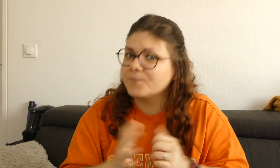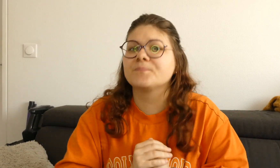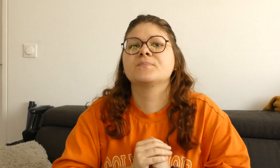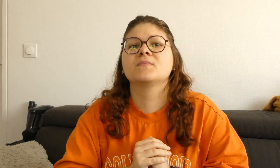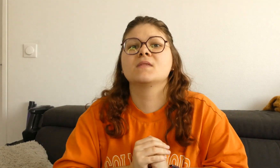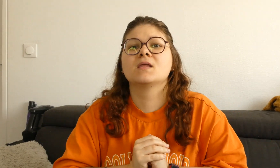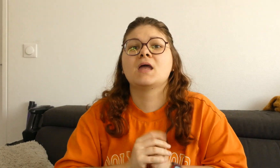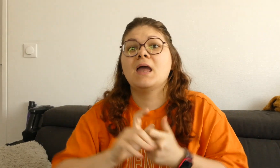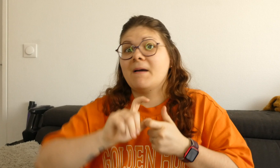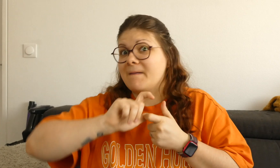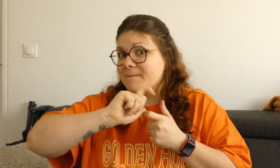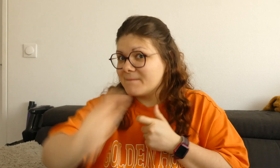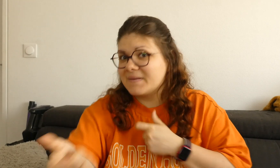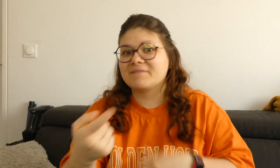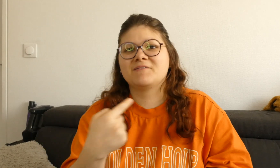et je vous donne la solution.